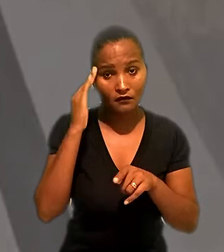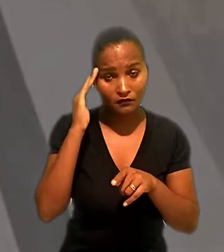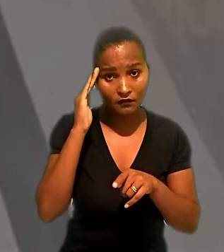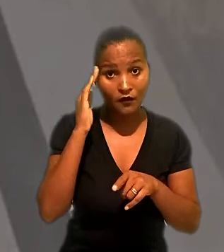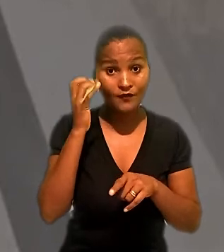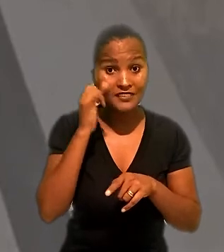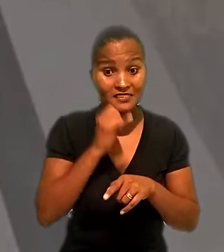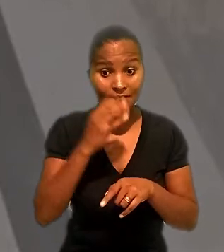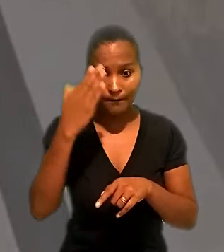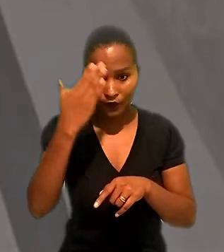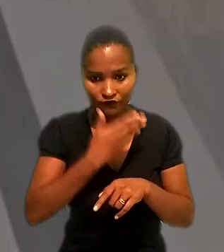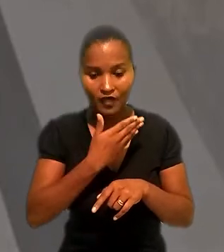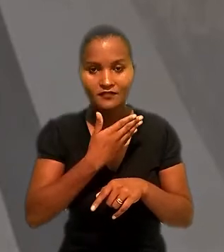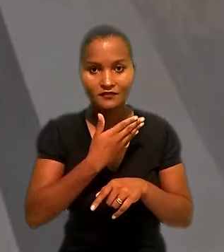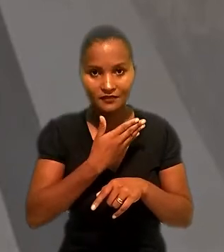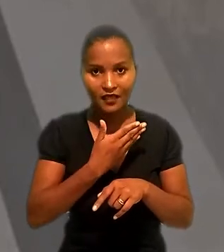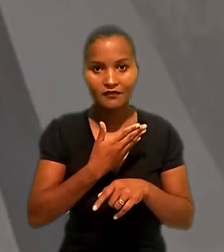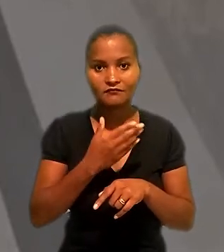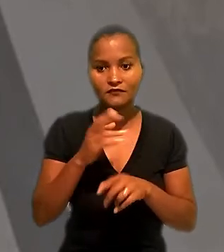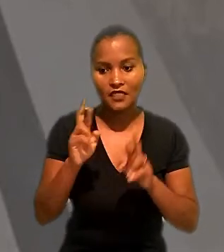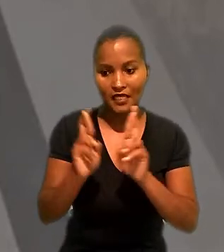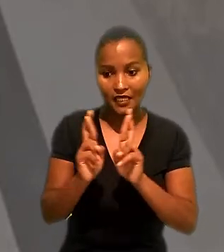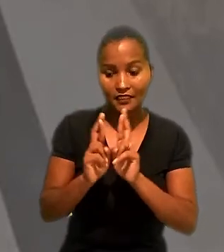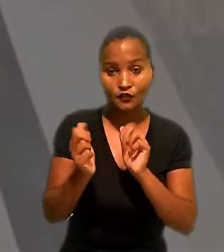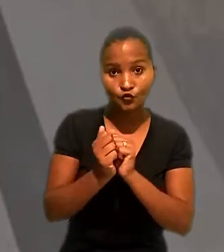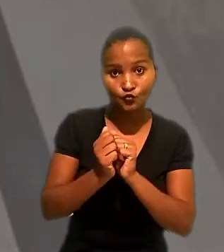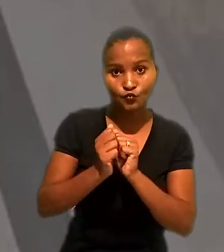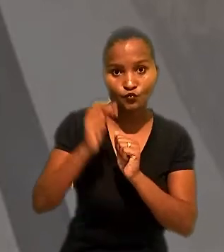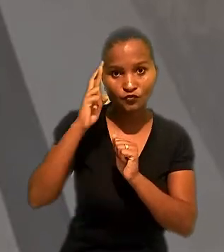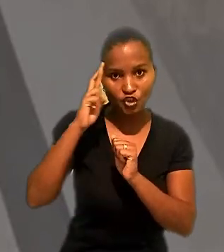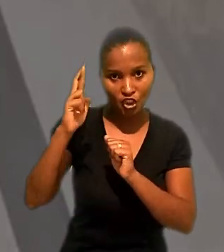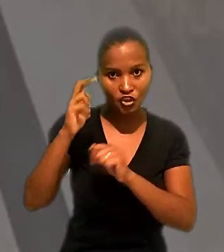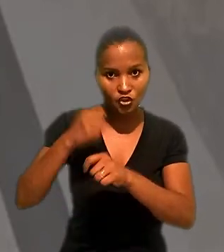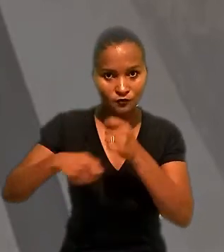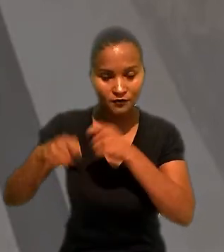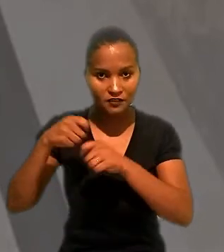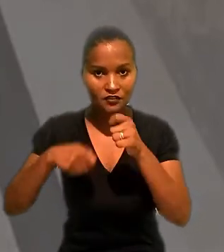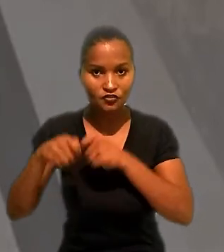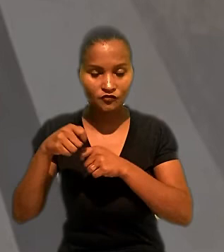ainda que somente se ficasse comprovada a ingerência administrativa na empregadora da industriária